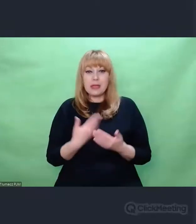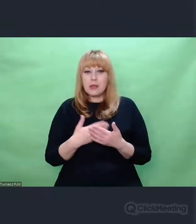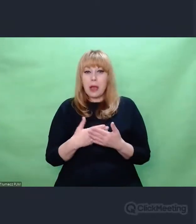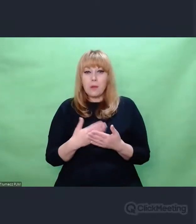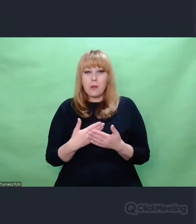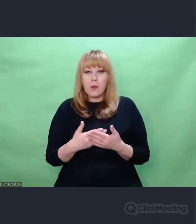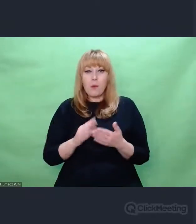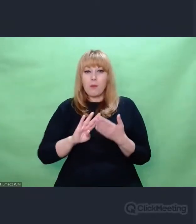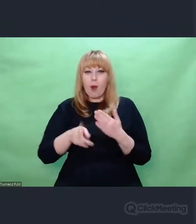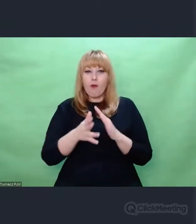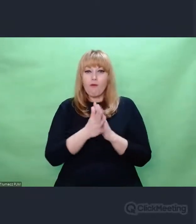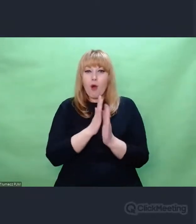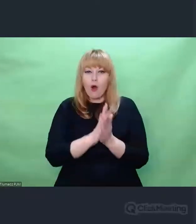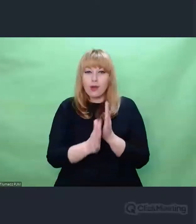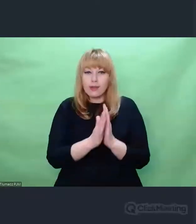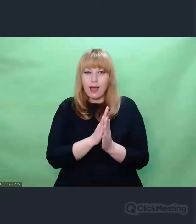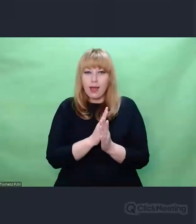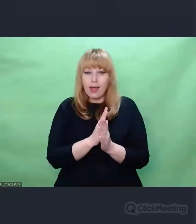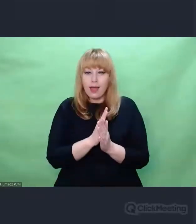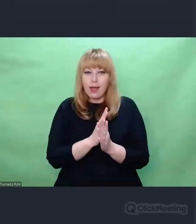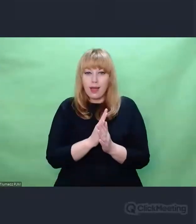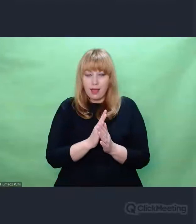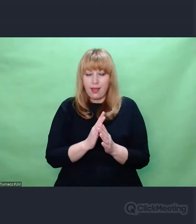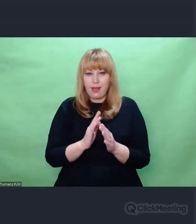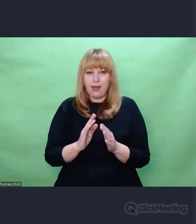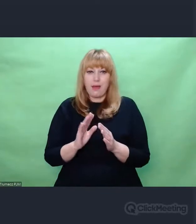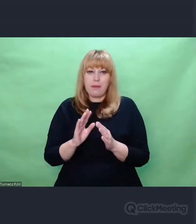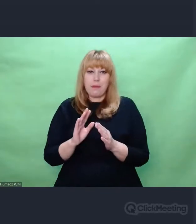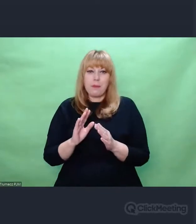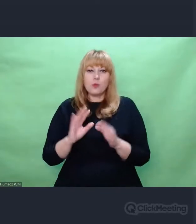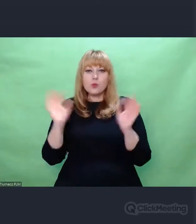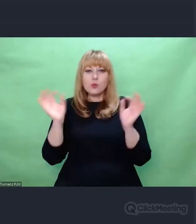jako skutek uboczny działania "enigmowego" sztuka przypadku,